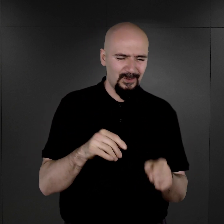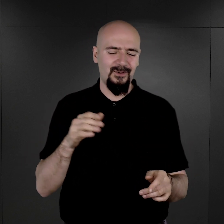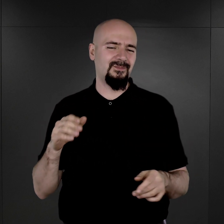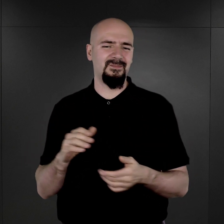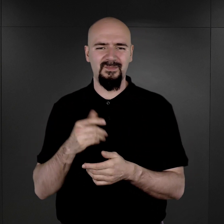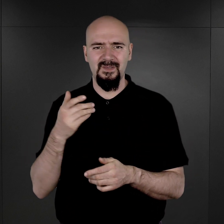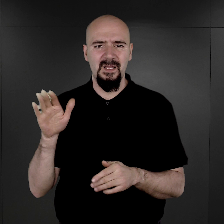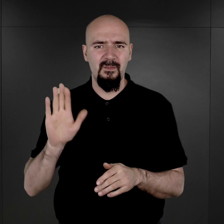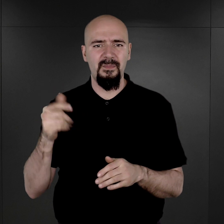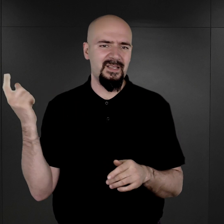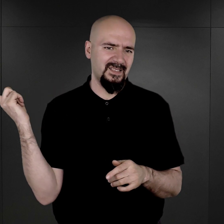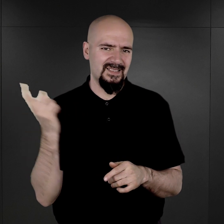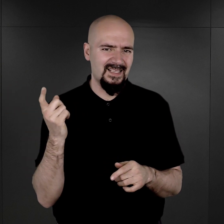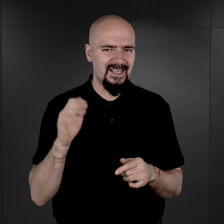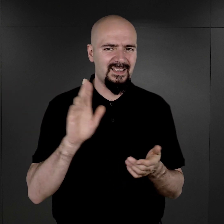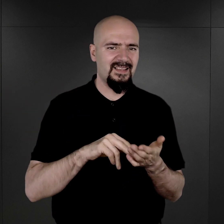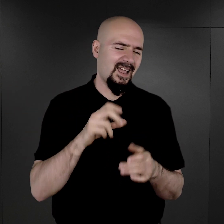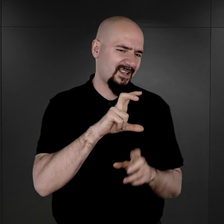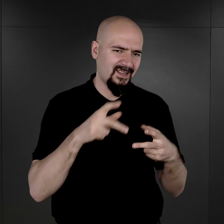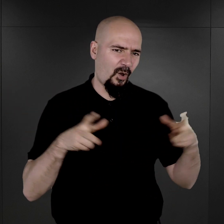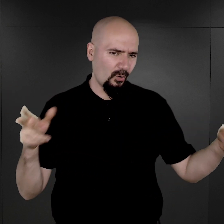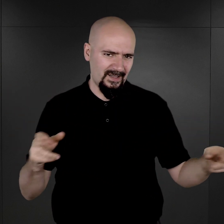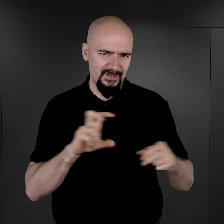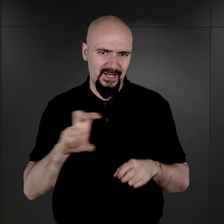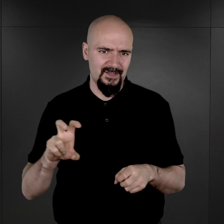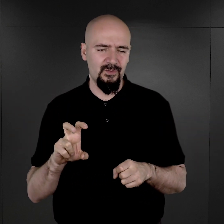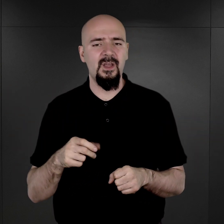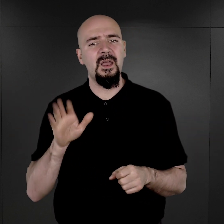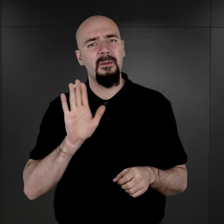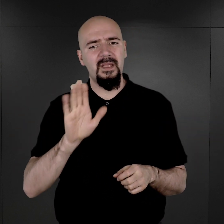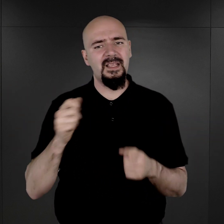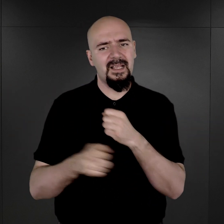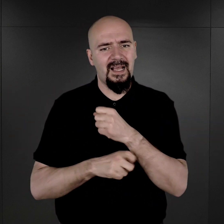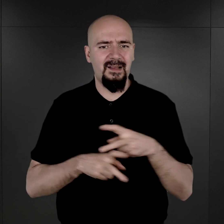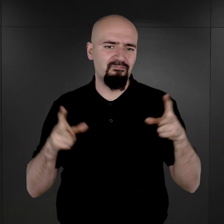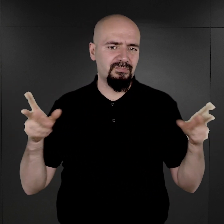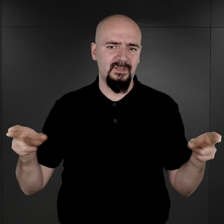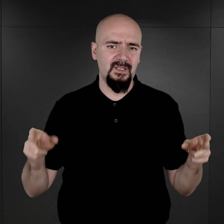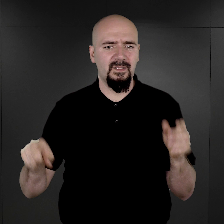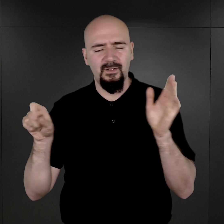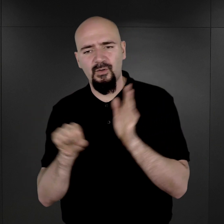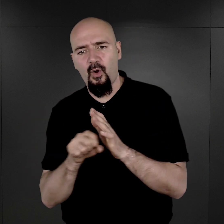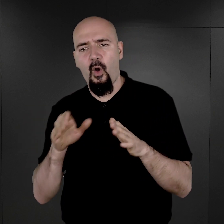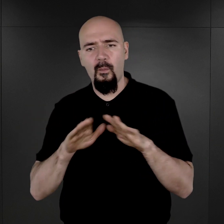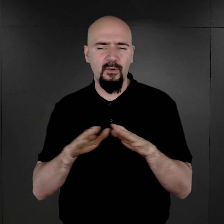bo oni byli skazani na pewien konkretny czas. Oni mieli karę terminową do spędzenia w obozie,